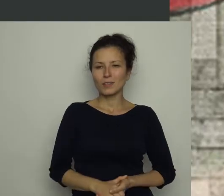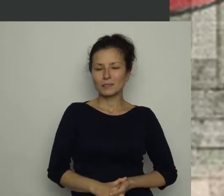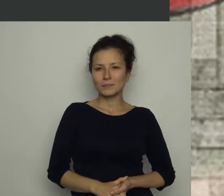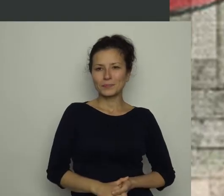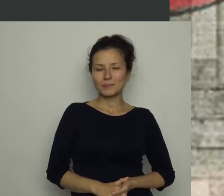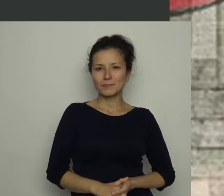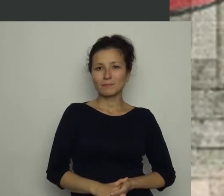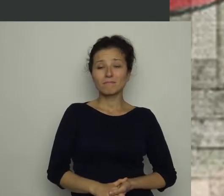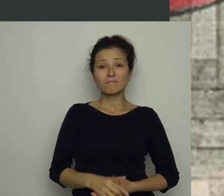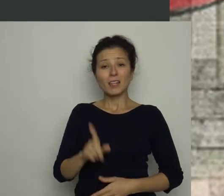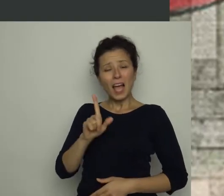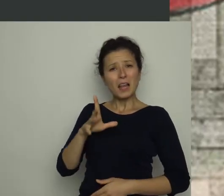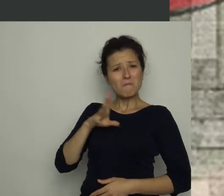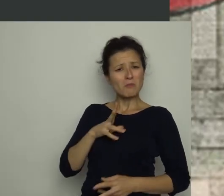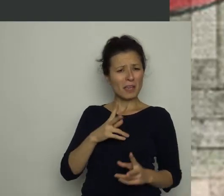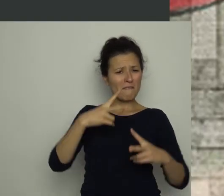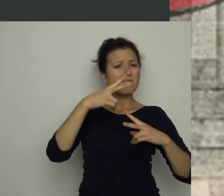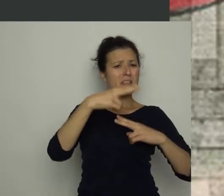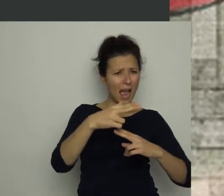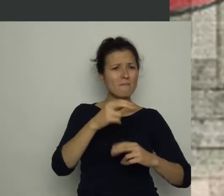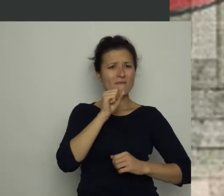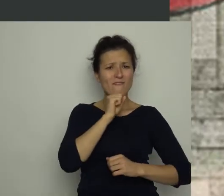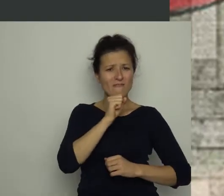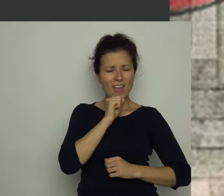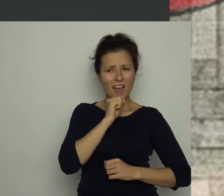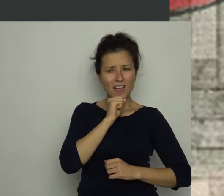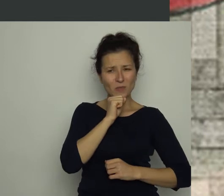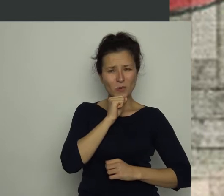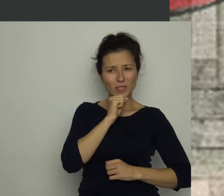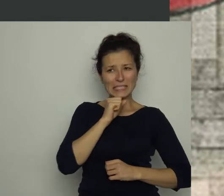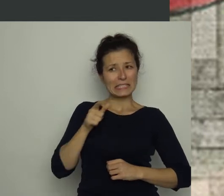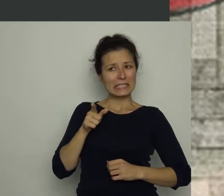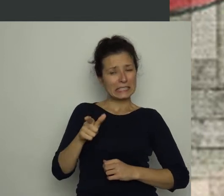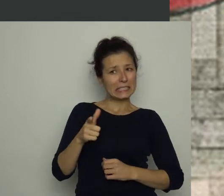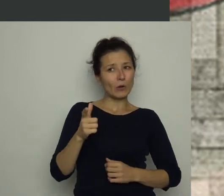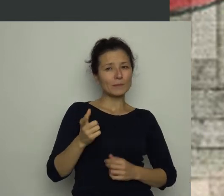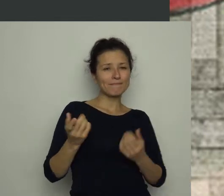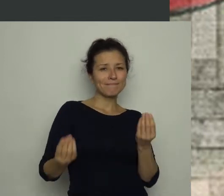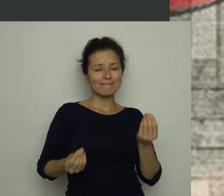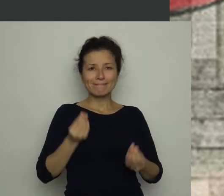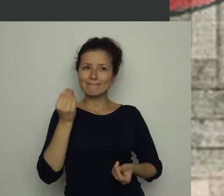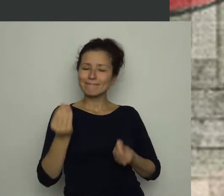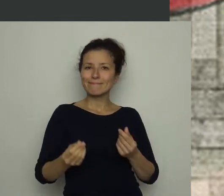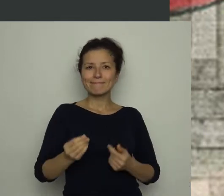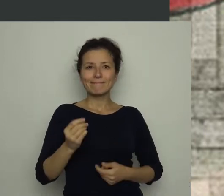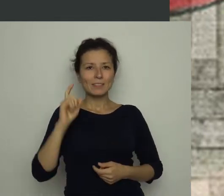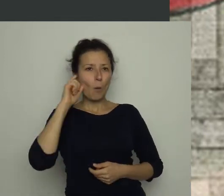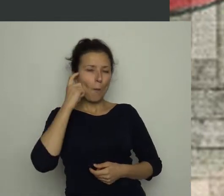Jednak był pewien fragment wywiadu, który nie dawał Antosiowi spokoju. Poprosił, bym go powtórzyła.